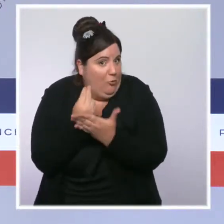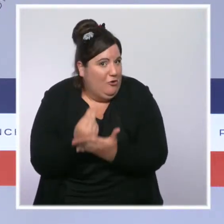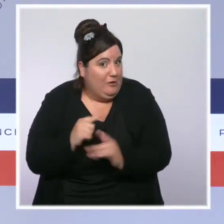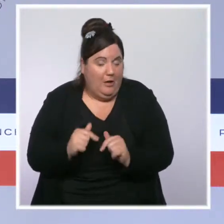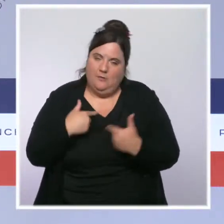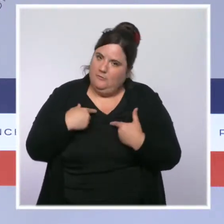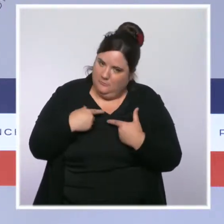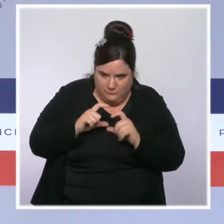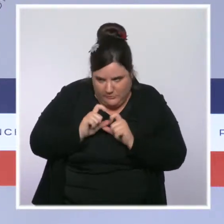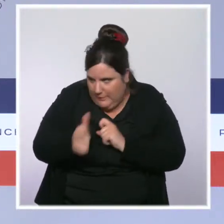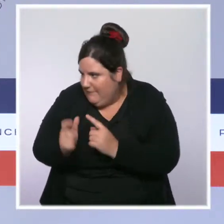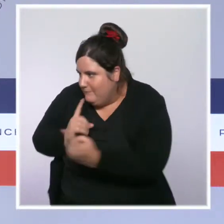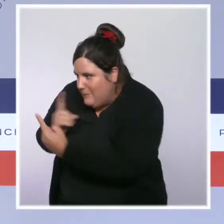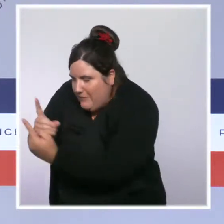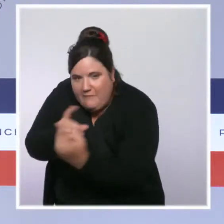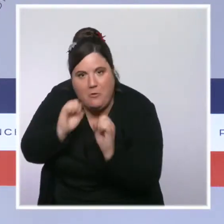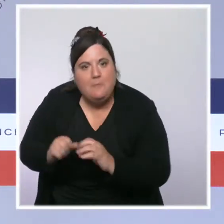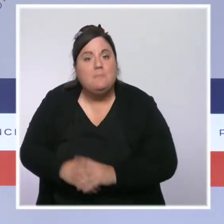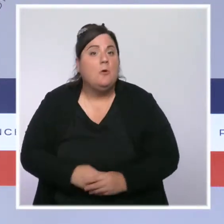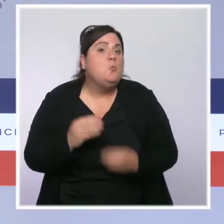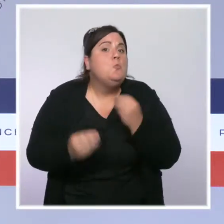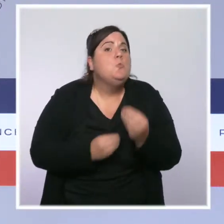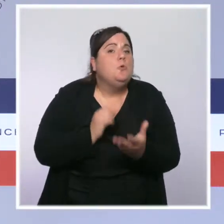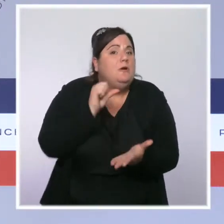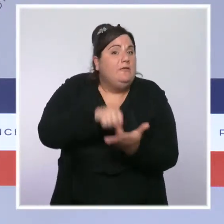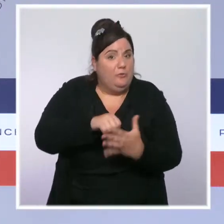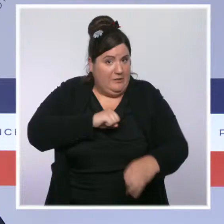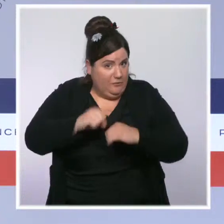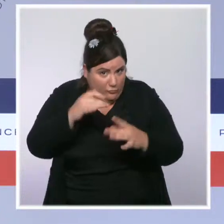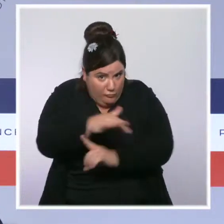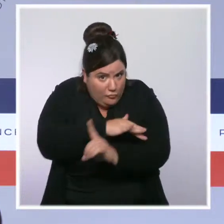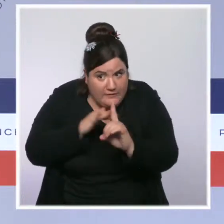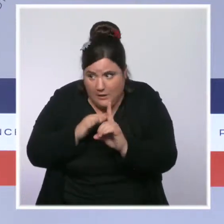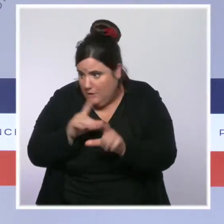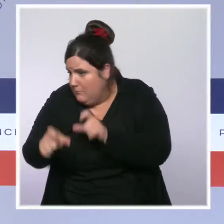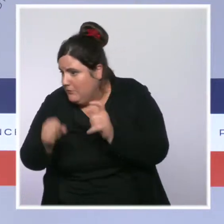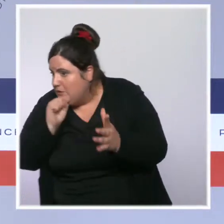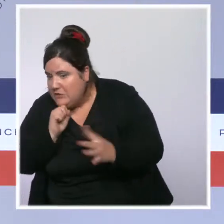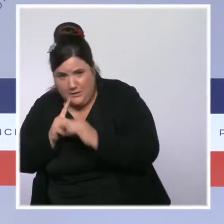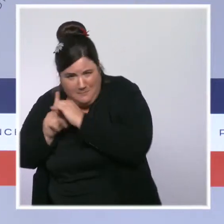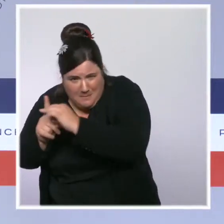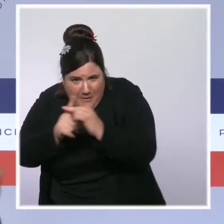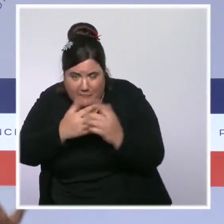Je vais aussi revenir sur le rôle qu'ont, et que devraient avoir,